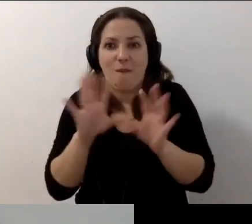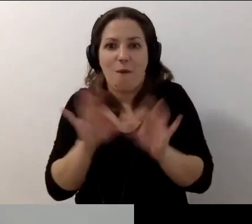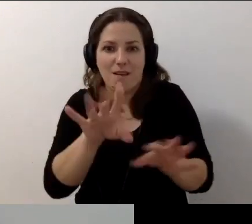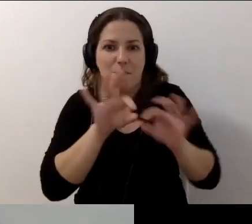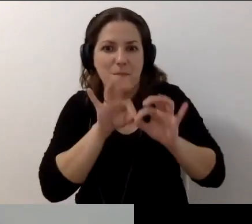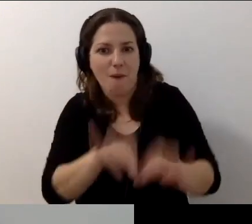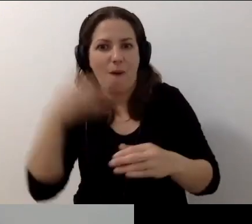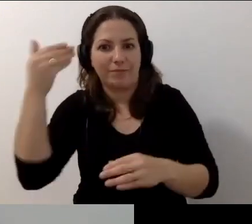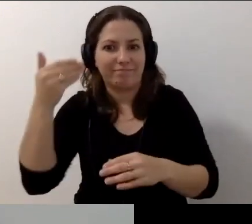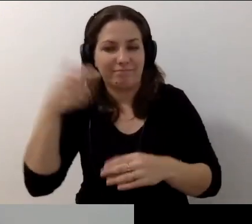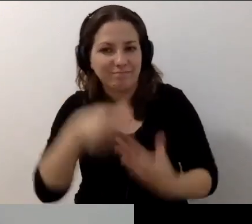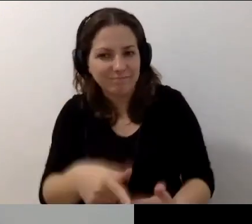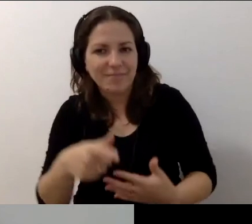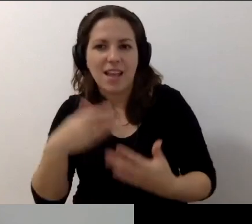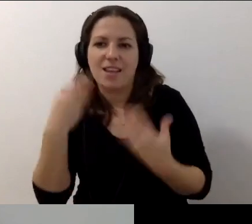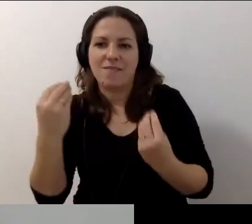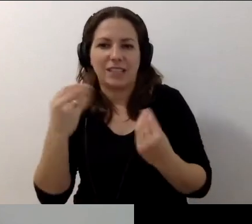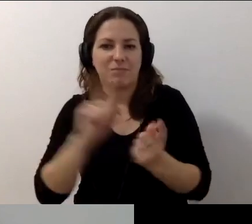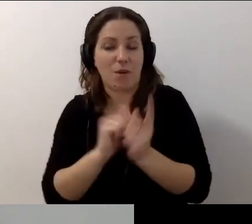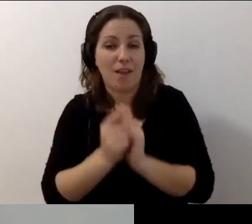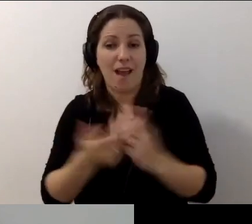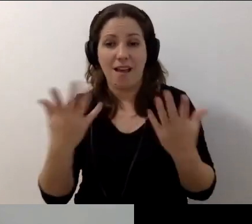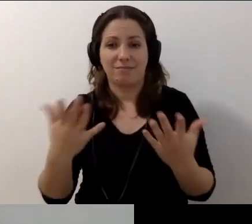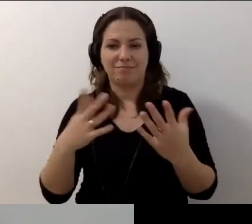Że dałaś radę. Z tobą są fantastyczne spotkania. Trzymajmy się.